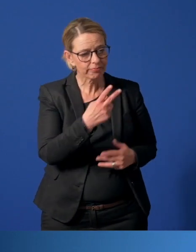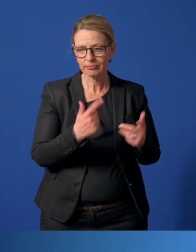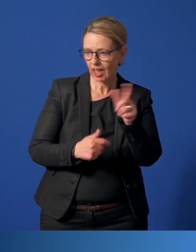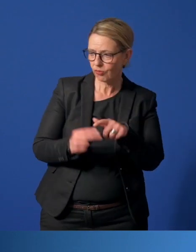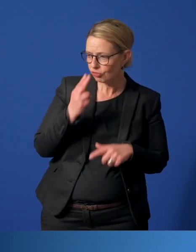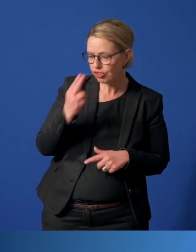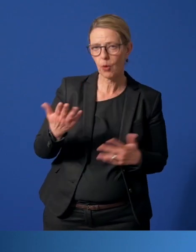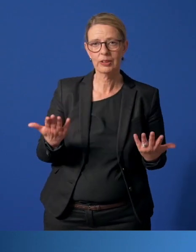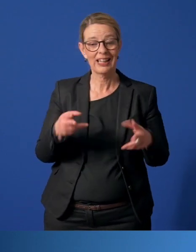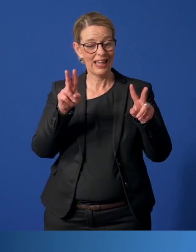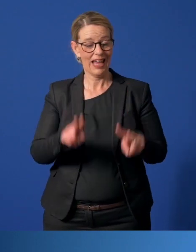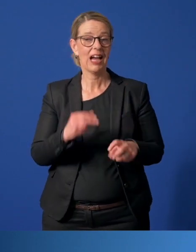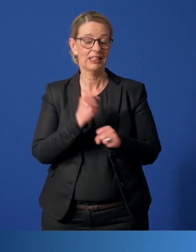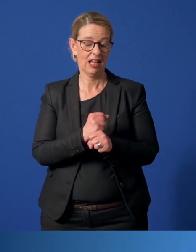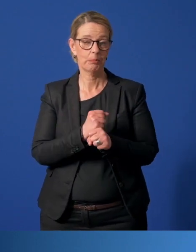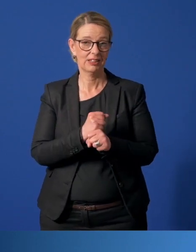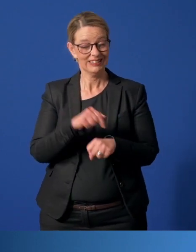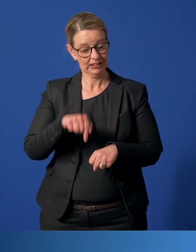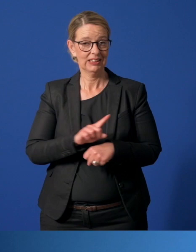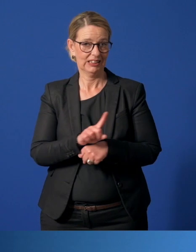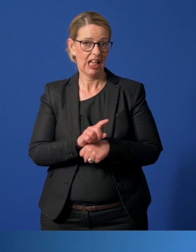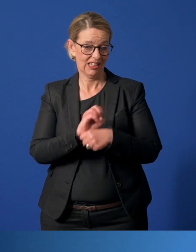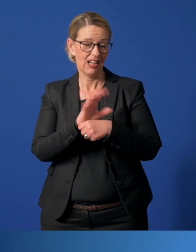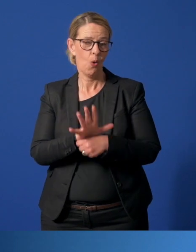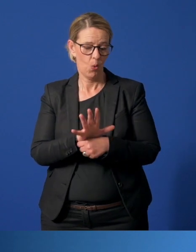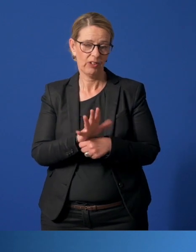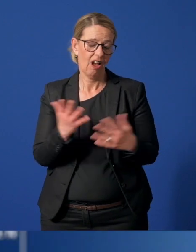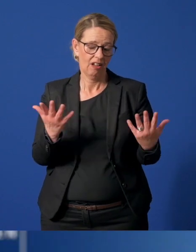Das Thema Ehrenamt spielt in dieser Zeit eine ganz besondere Rolle.